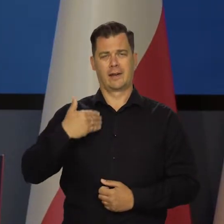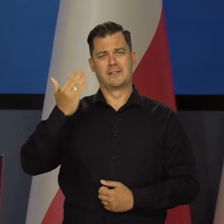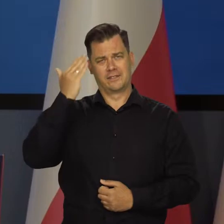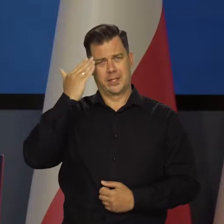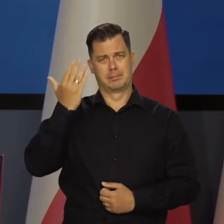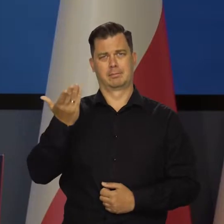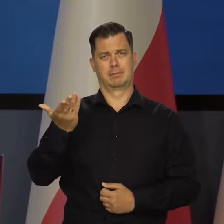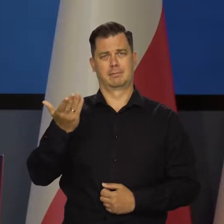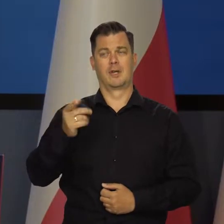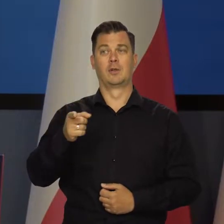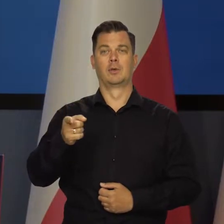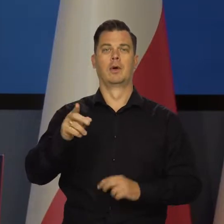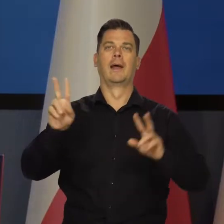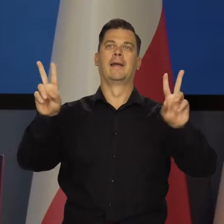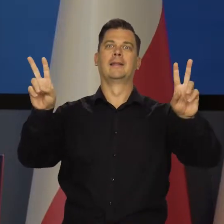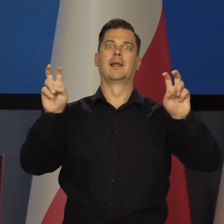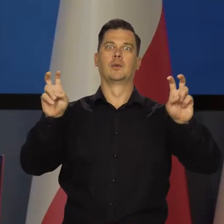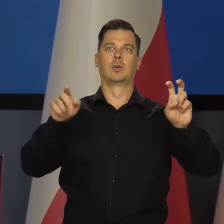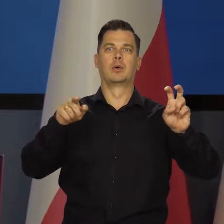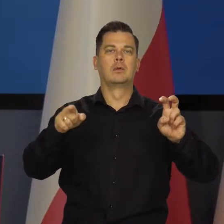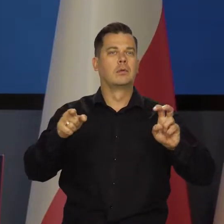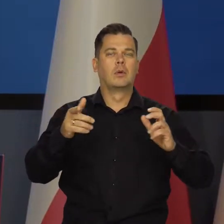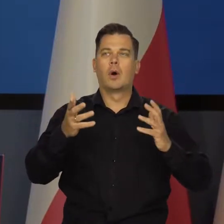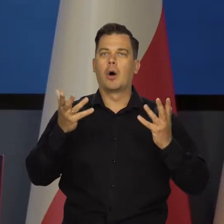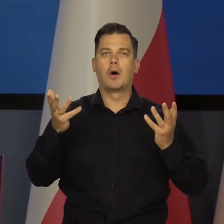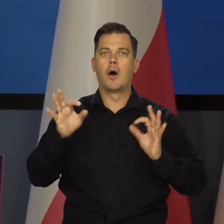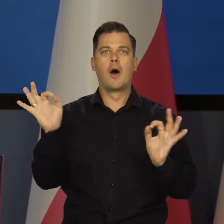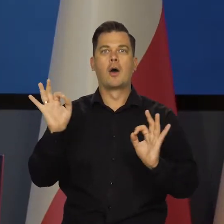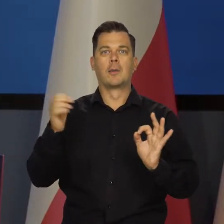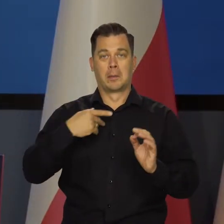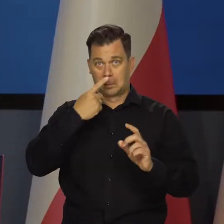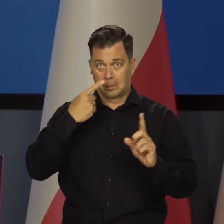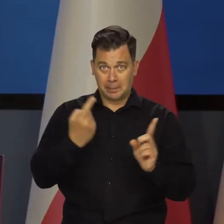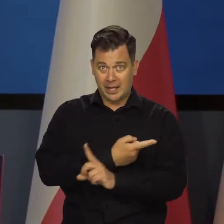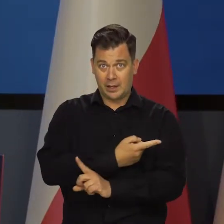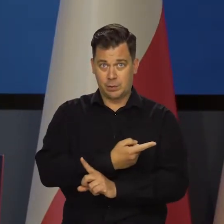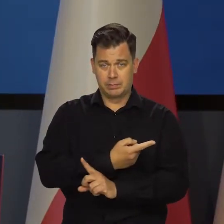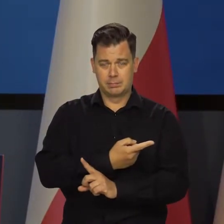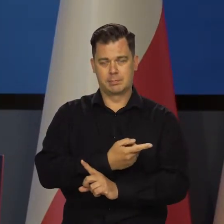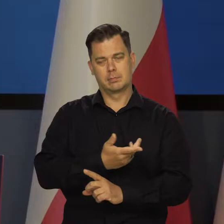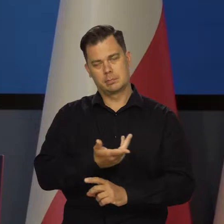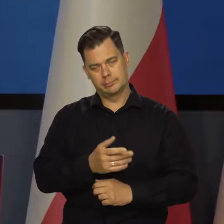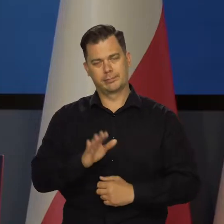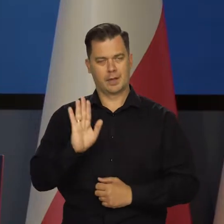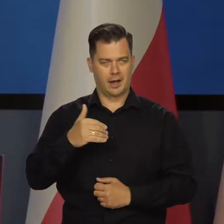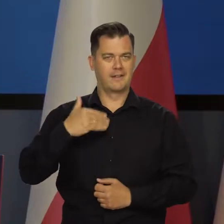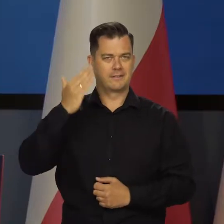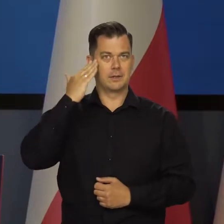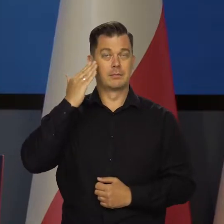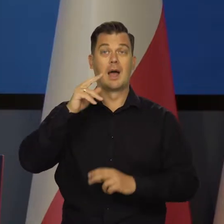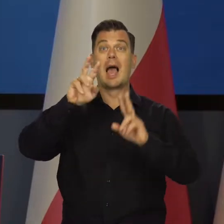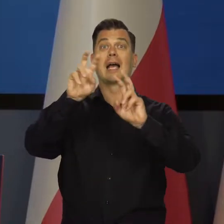Wiem, że to od razu będzie w tytułach, jak to szalenie się mylę i idę pod prąd, ale kryzysu nie ma.